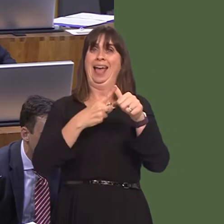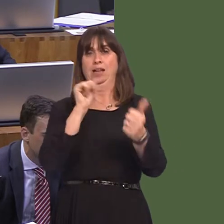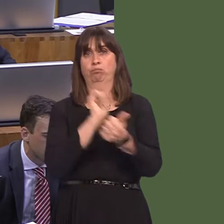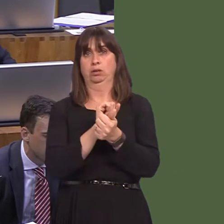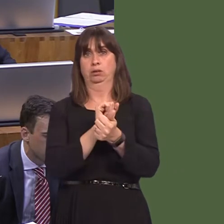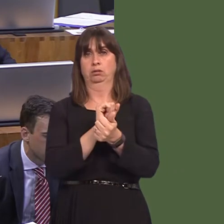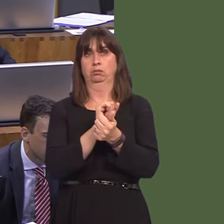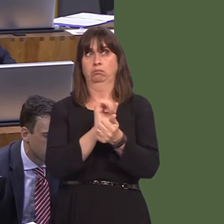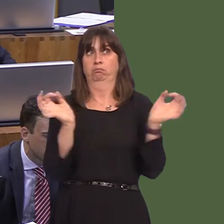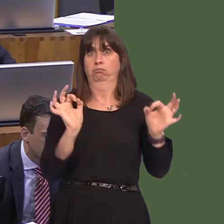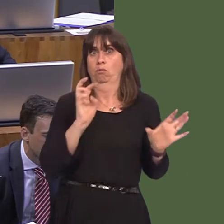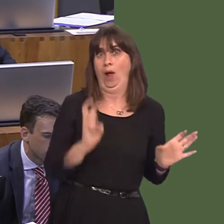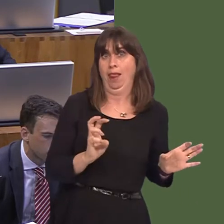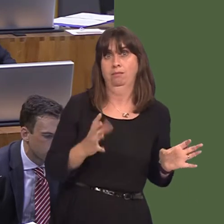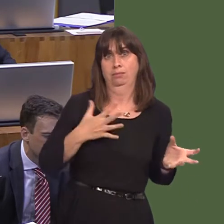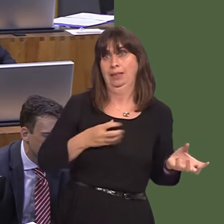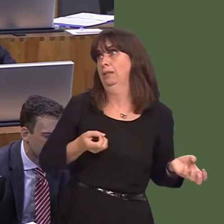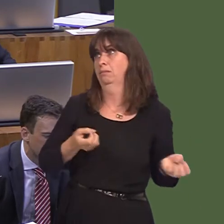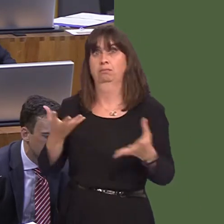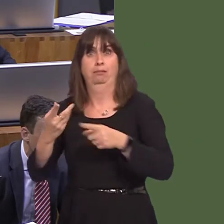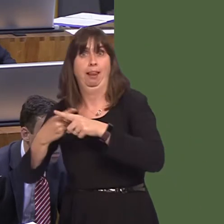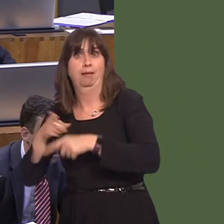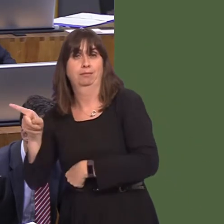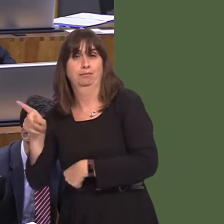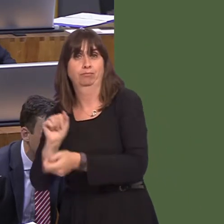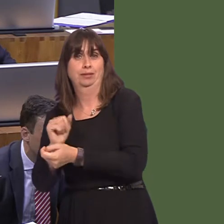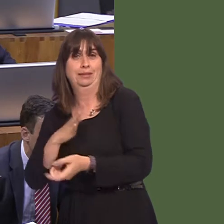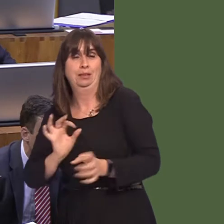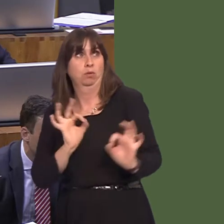prison system under current circumstances, because that would affect us more than anybody.